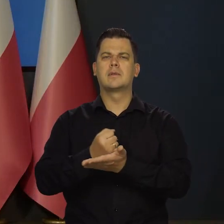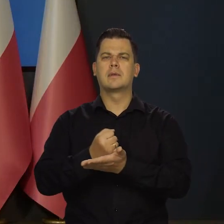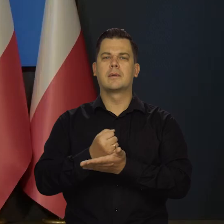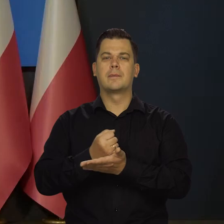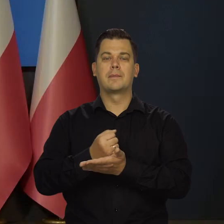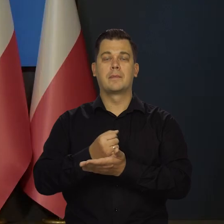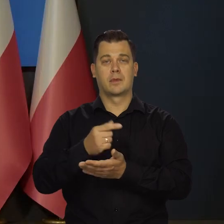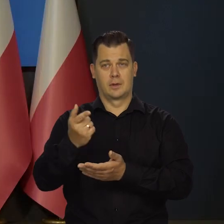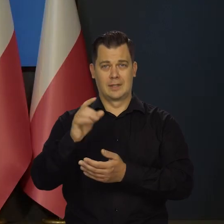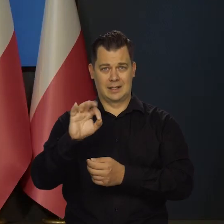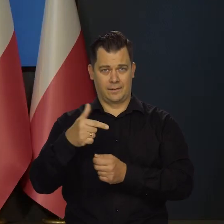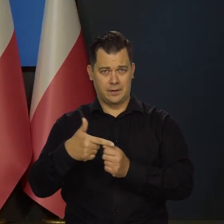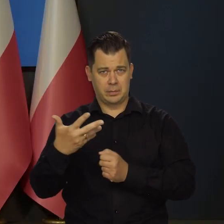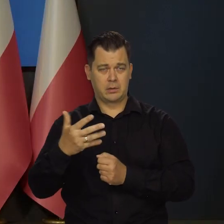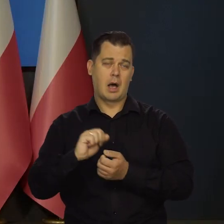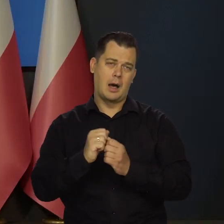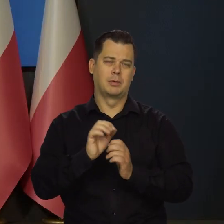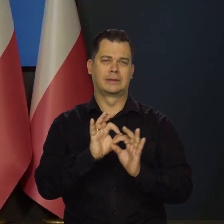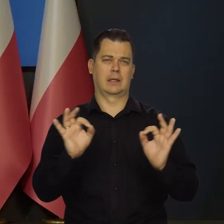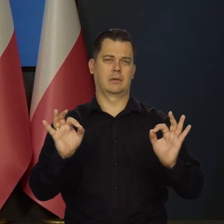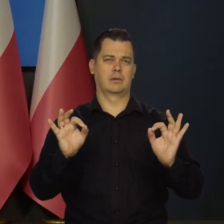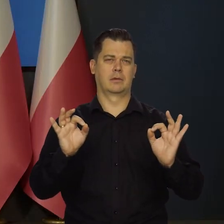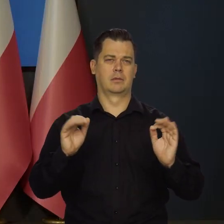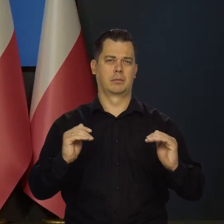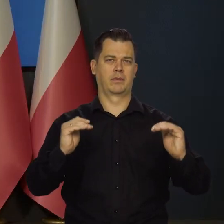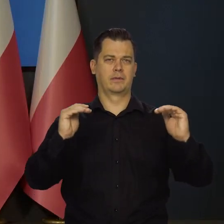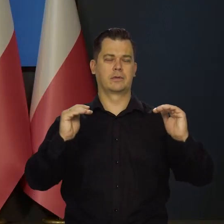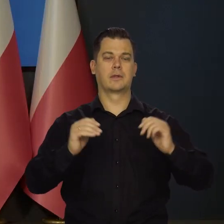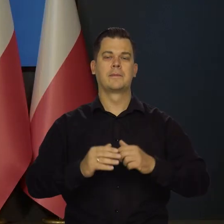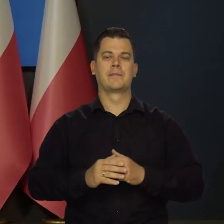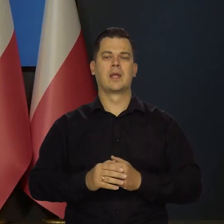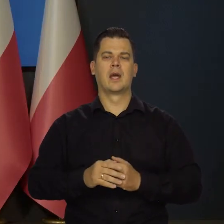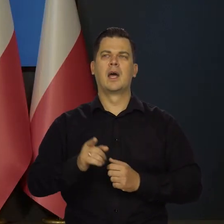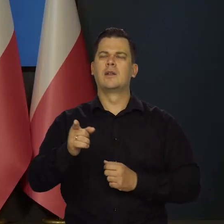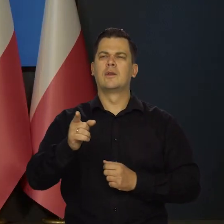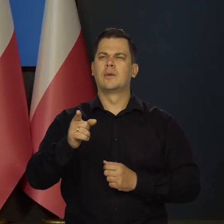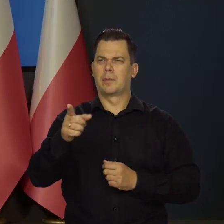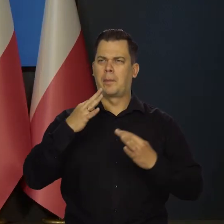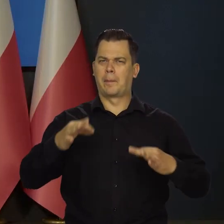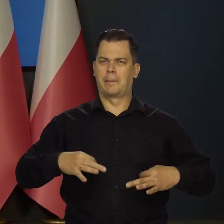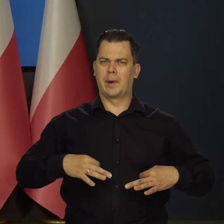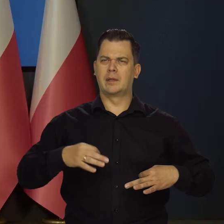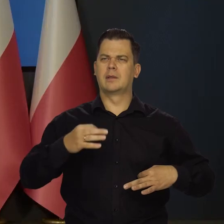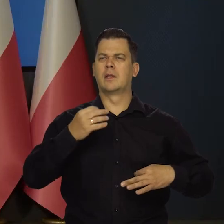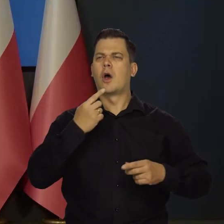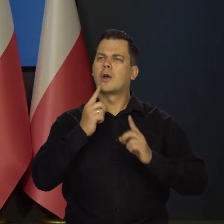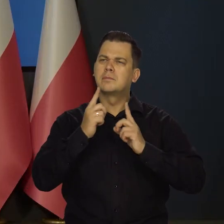Albo 25 25. Dokładnie tak. Jak Pan rozmawia z członkami Rady.